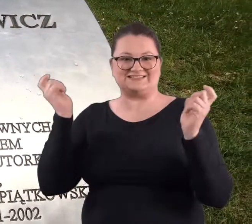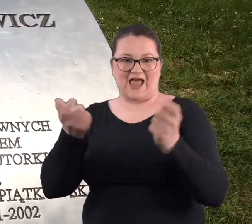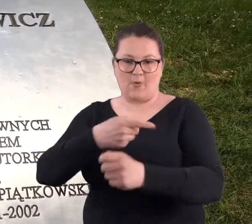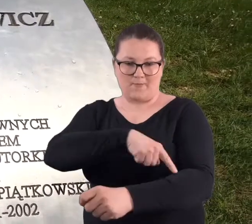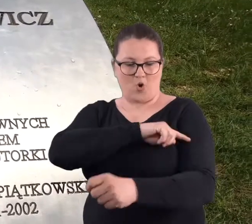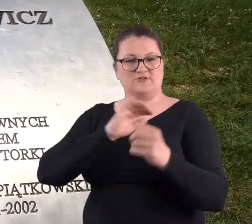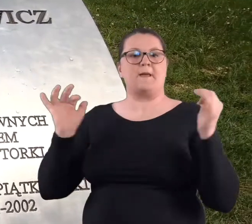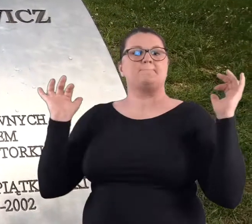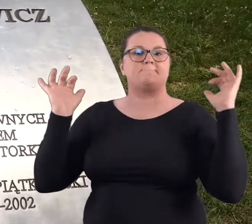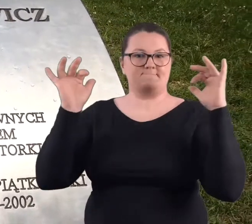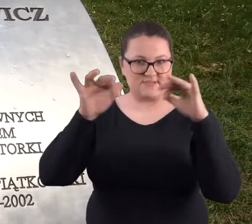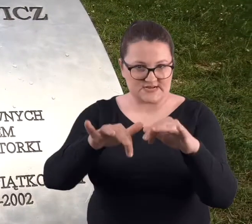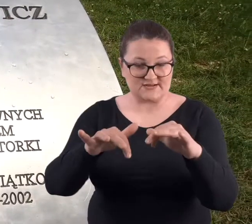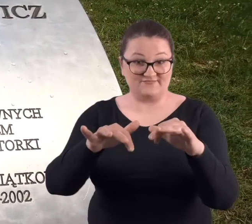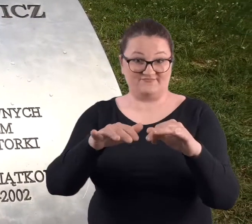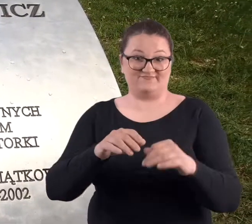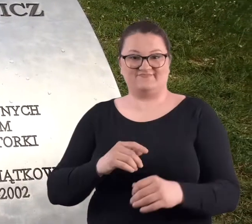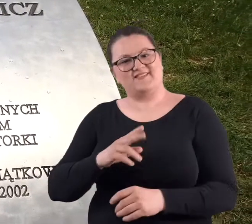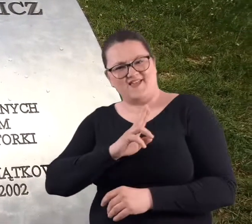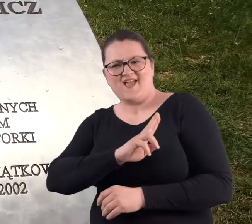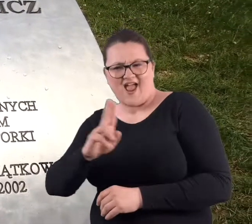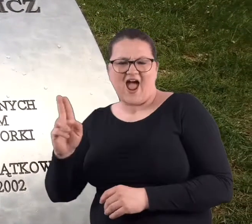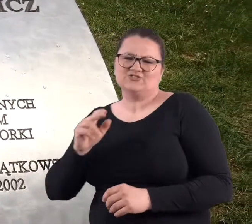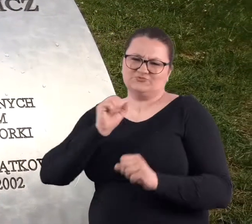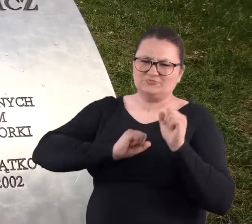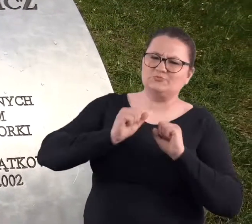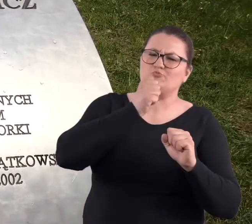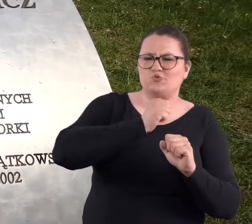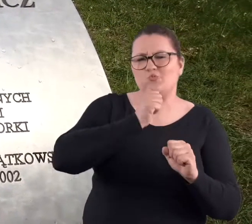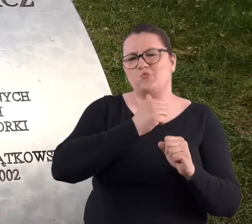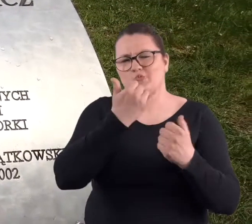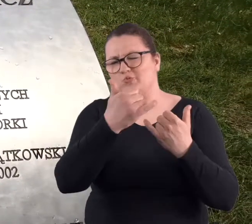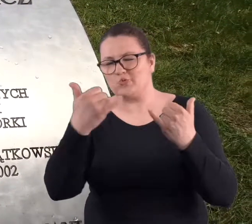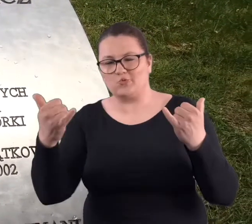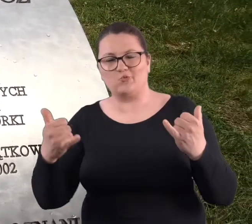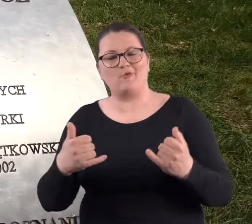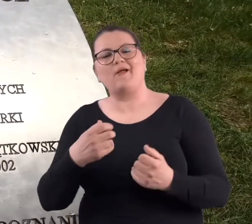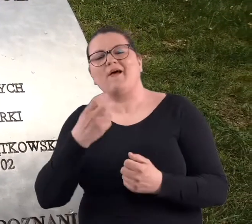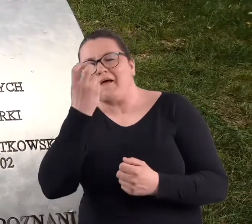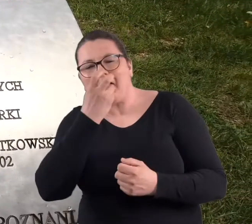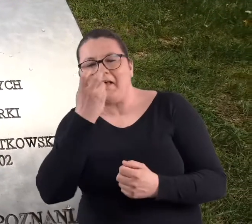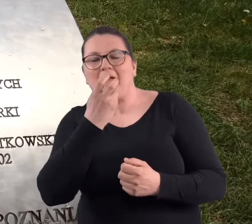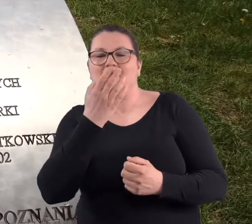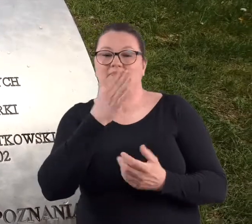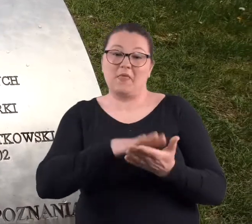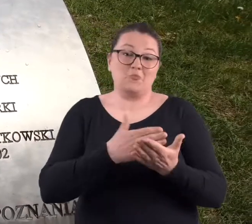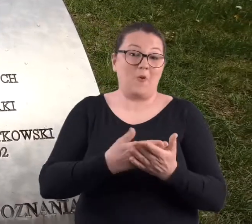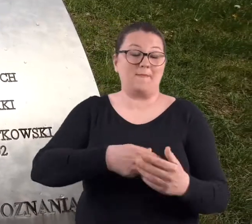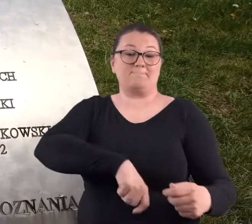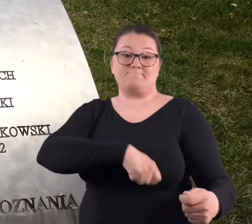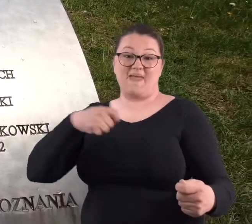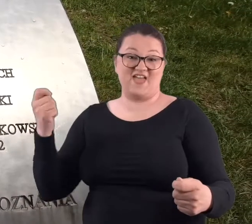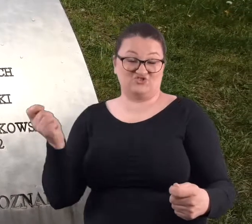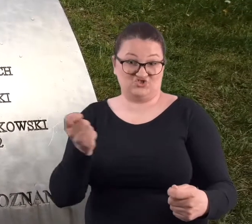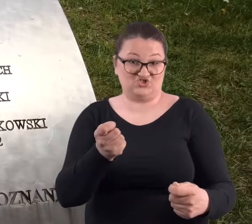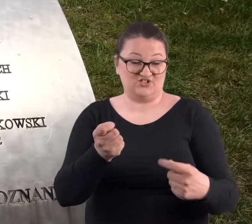I każdy z nas próbuje oczywiście swoich sił w tych innych formach. Najbardziej atrakcyjne są formy z mieczem.